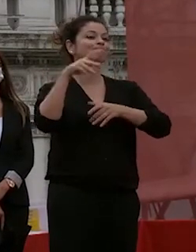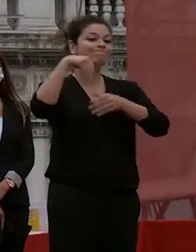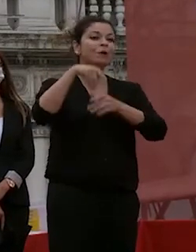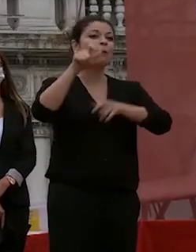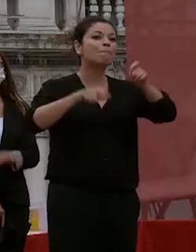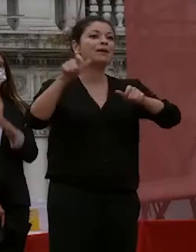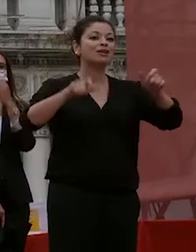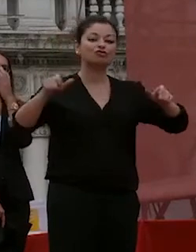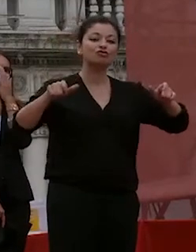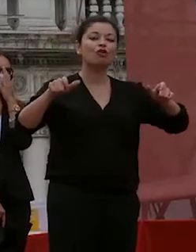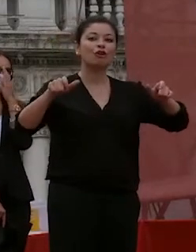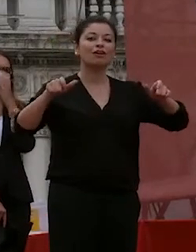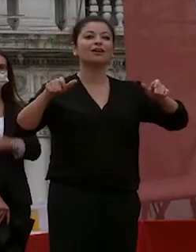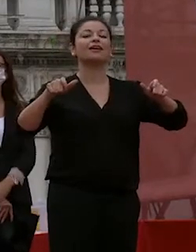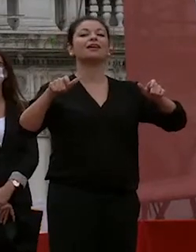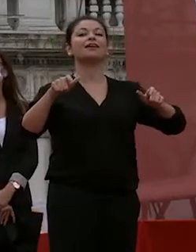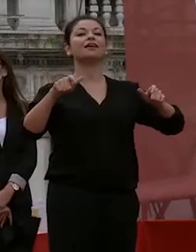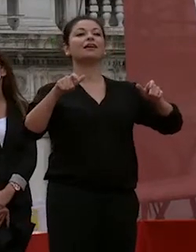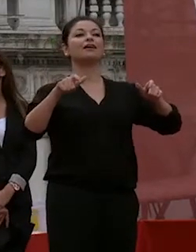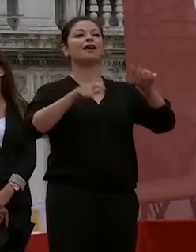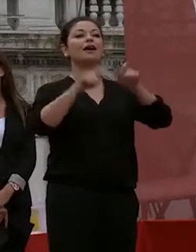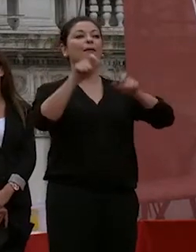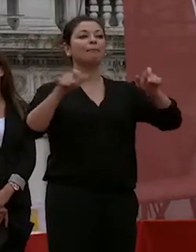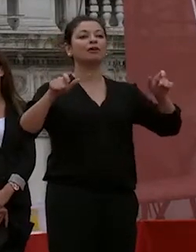queste persone in rappresentanza del personale docente